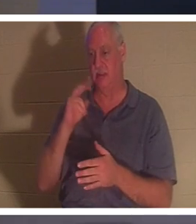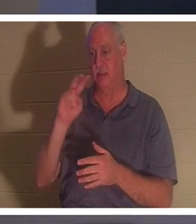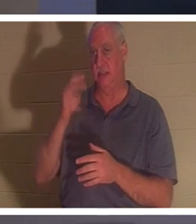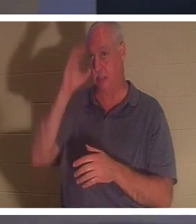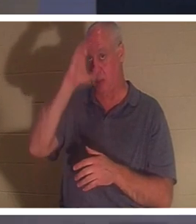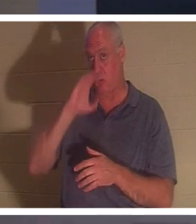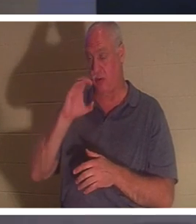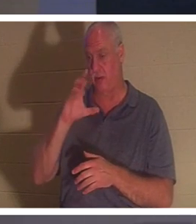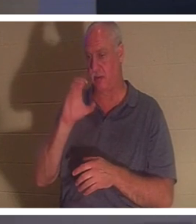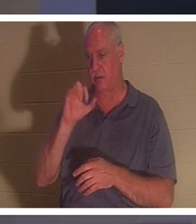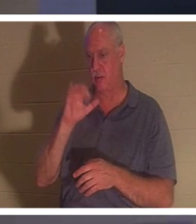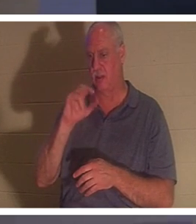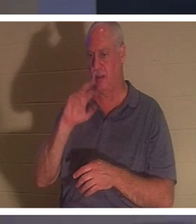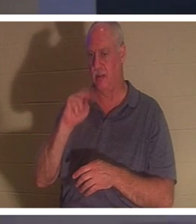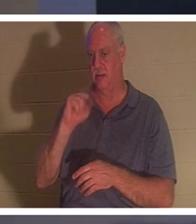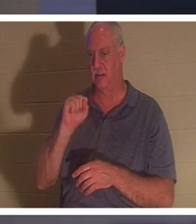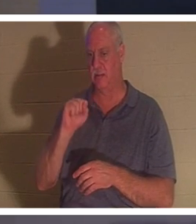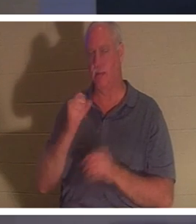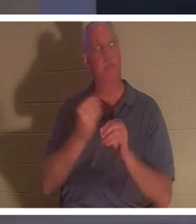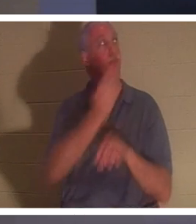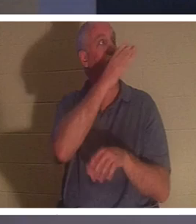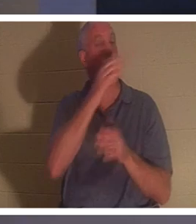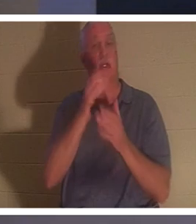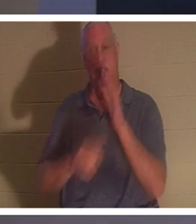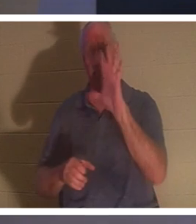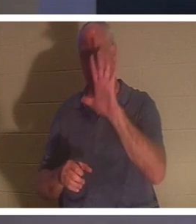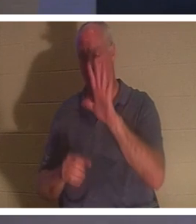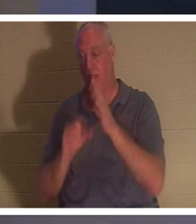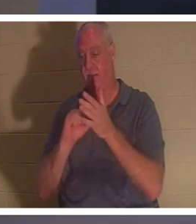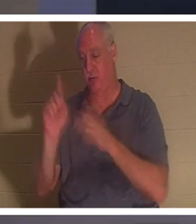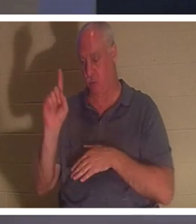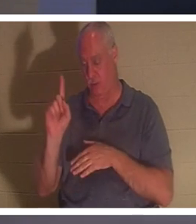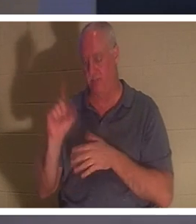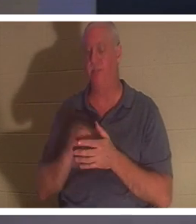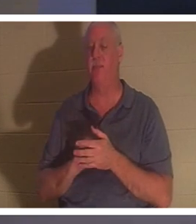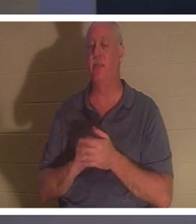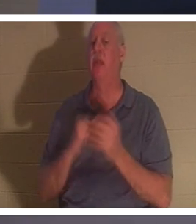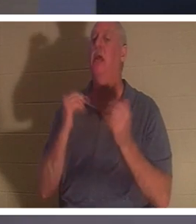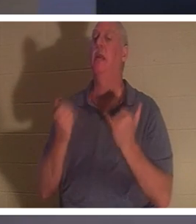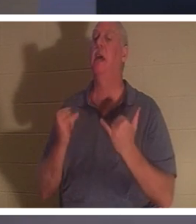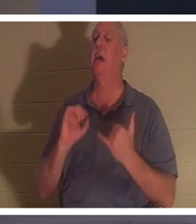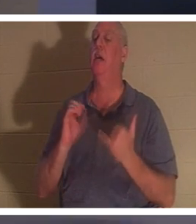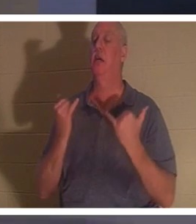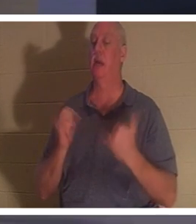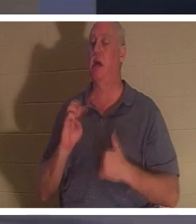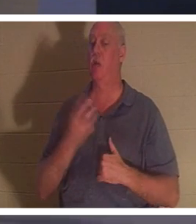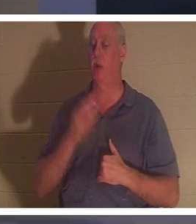आपकी स्क्रीन पर होना चाहिए। 2 कुरिन्थियों 5:1, वह कहता है, "अब हम जानते हैं" उम्मीद है कि हम जानते हैं, क्या आप